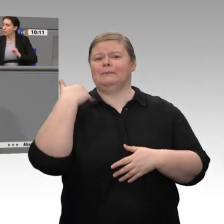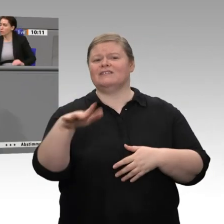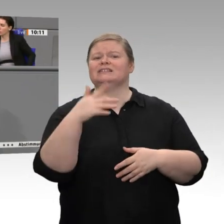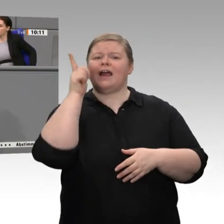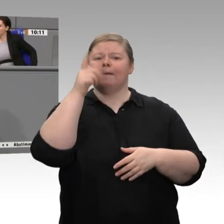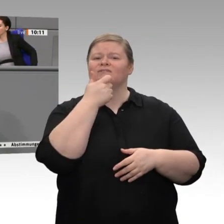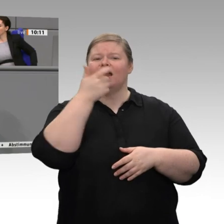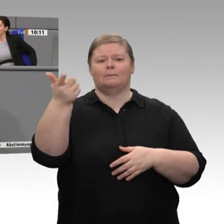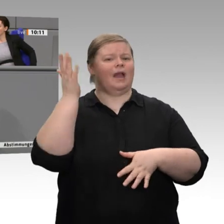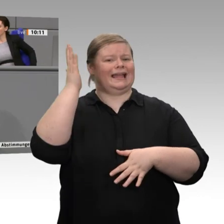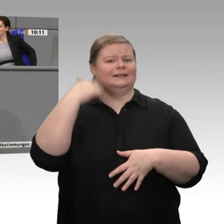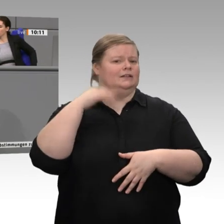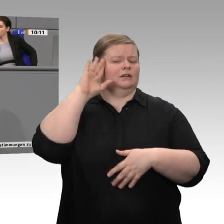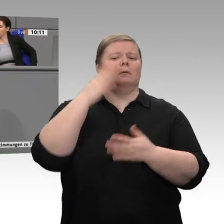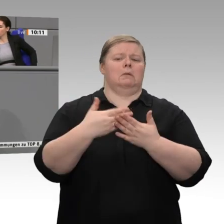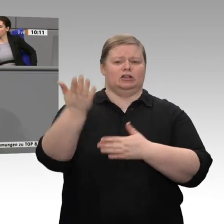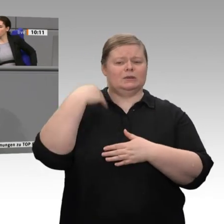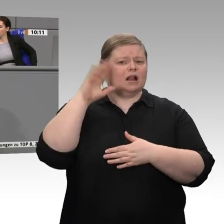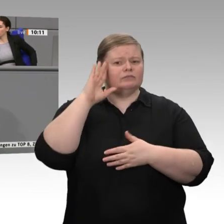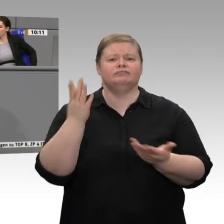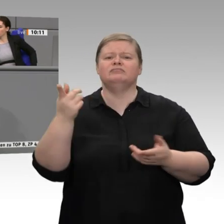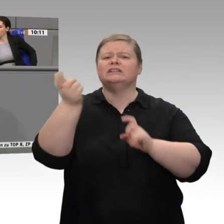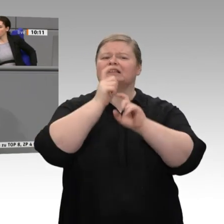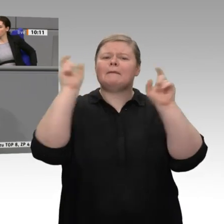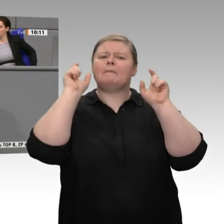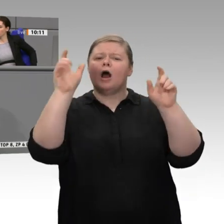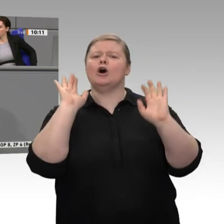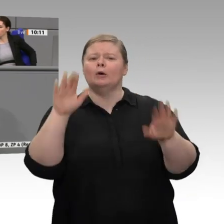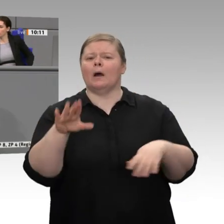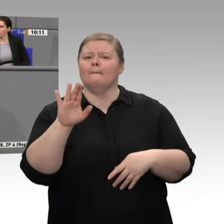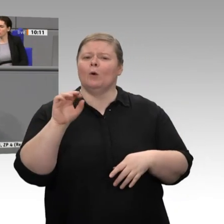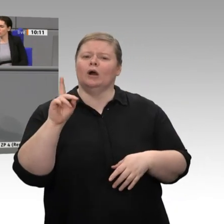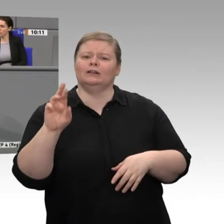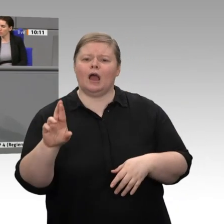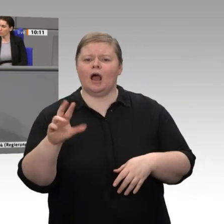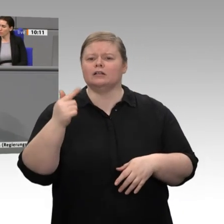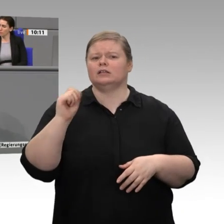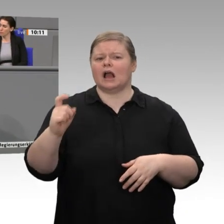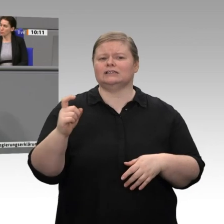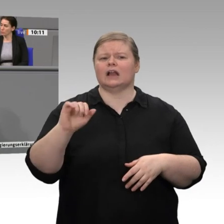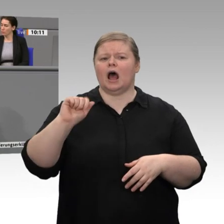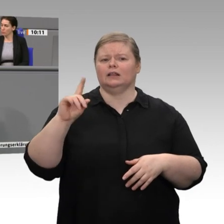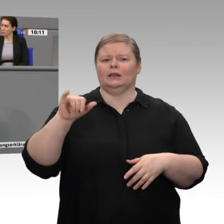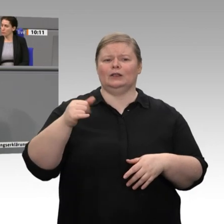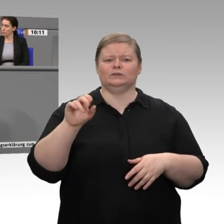auch betreibt - einen Rahmen schaffen. Wir brauchen einen Rahmen, weil die betroffenen Industriebereiche das nicht allein hinbekommen. Sie